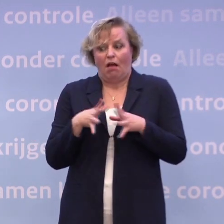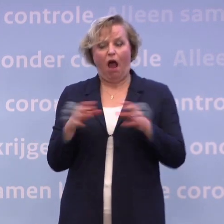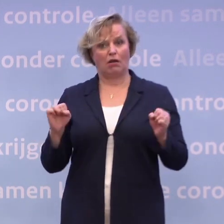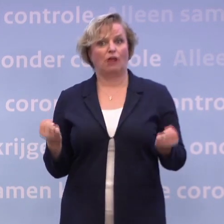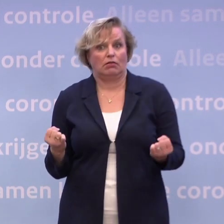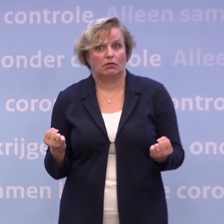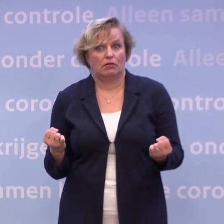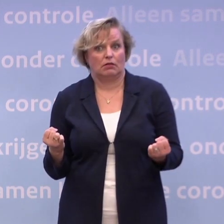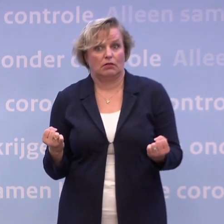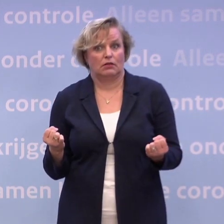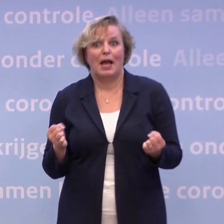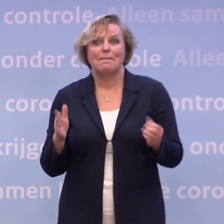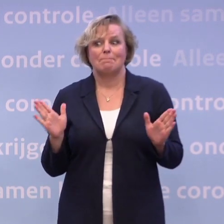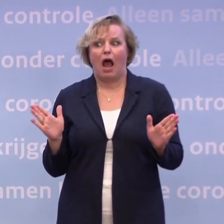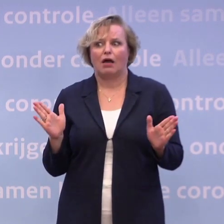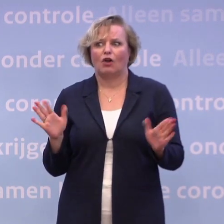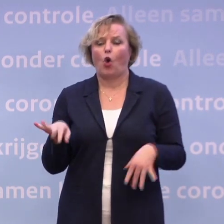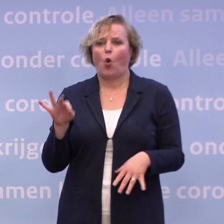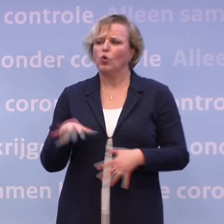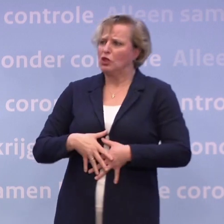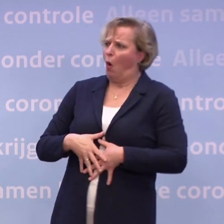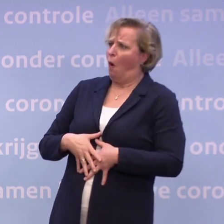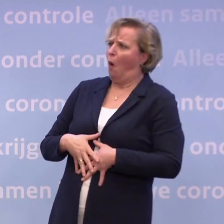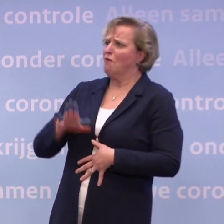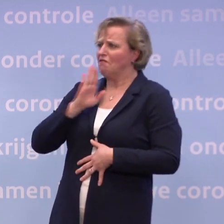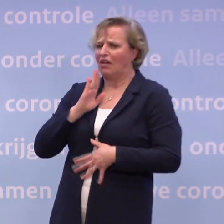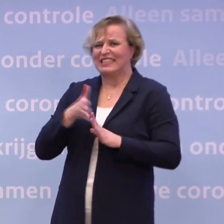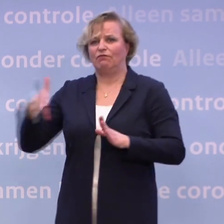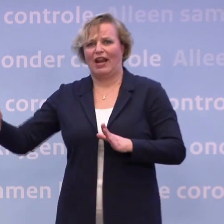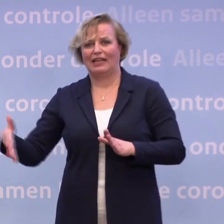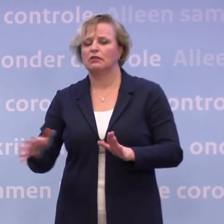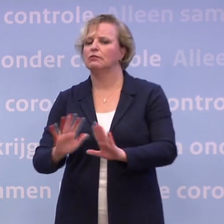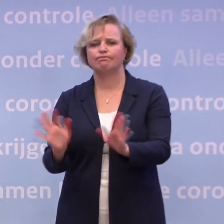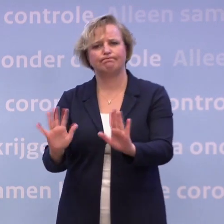...maar dan is misschien uw conclusie: dan gaan ze de vakantie een week verlengen. En dat is ook niet het geval.